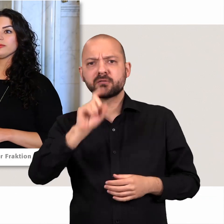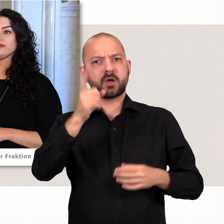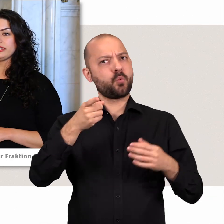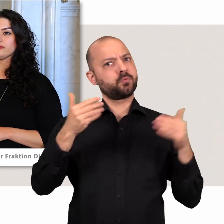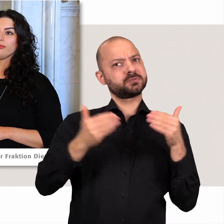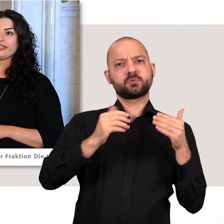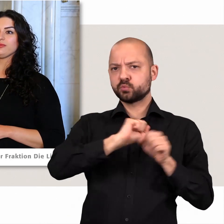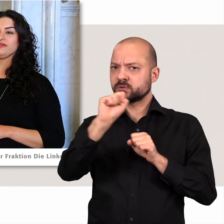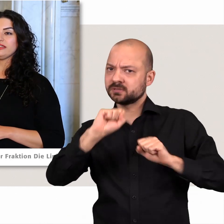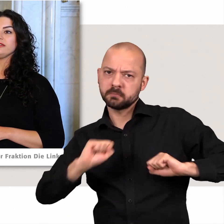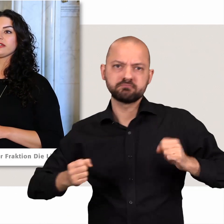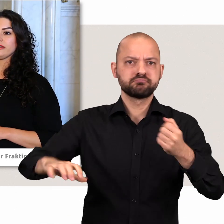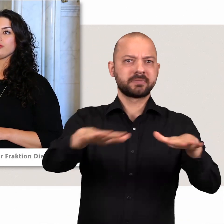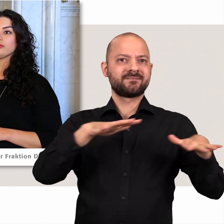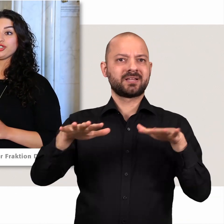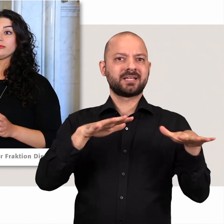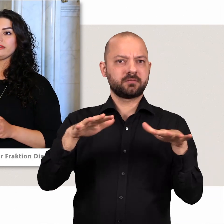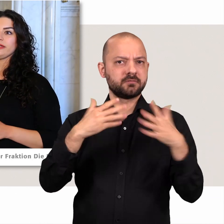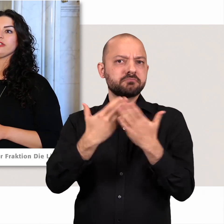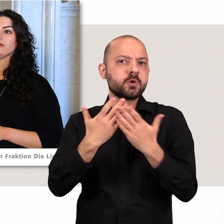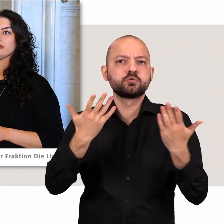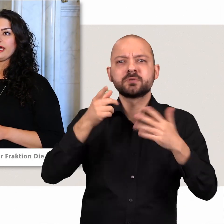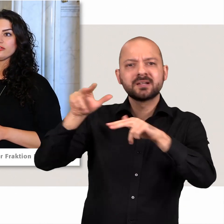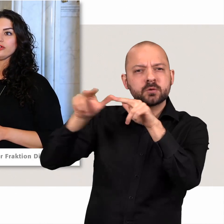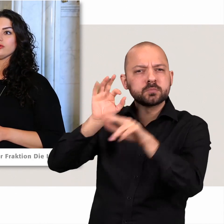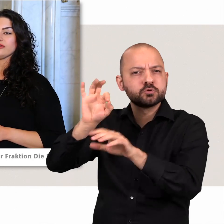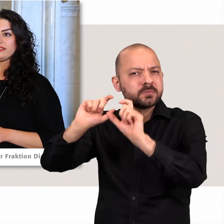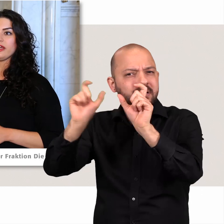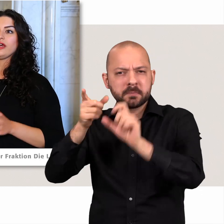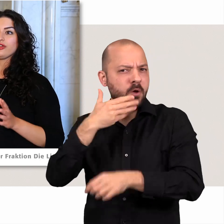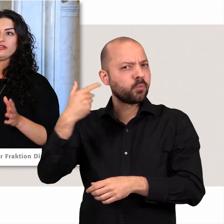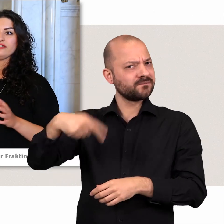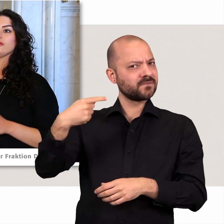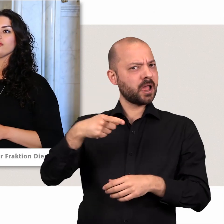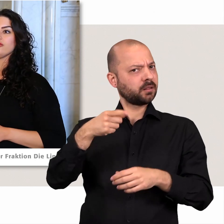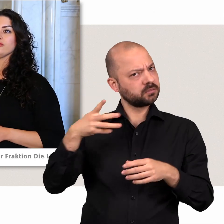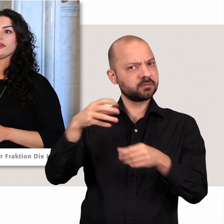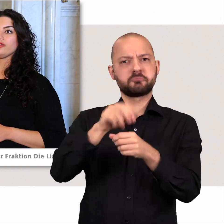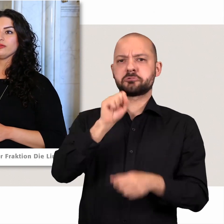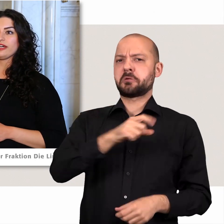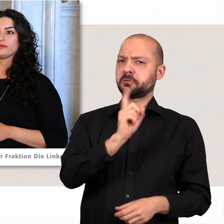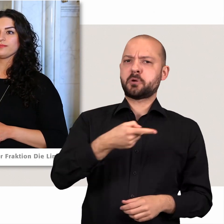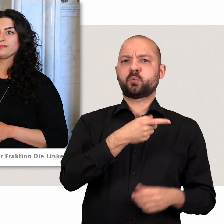Zum Beispiel wenn die Regierung bestimmte Themen nicht auf die Tagesordnung setzt, können das die Oppositionsfraktionen machen